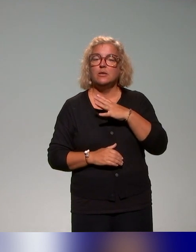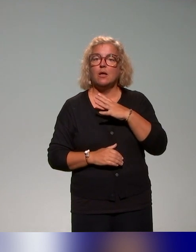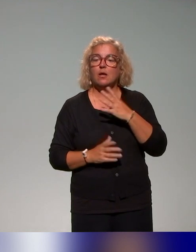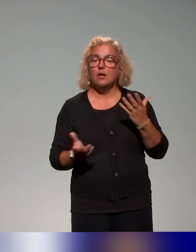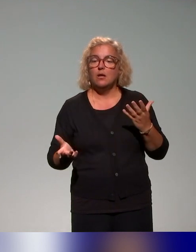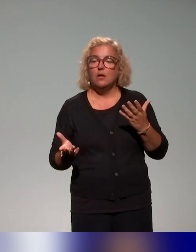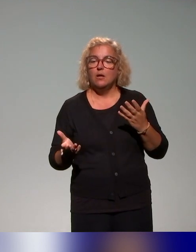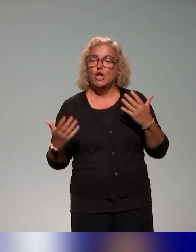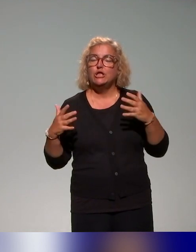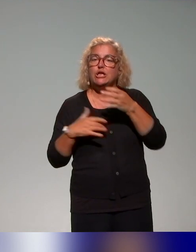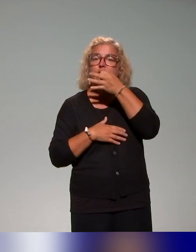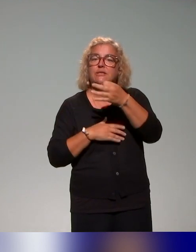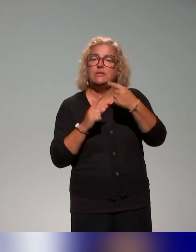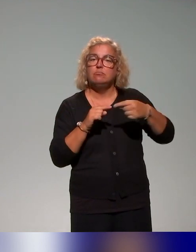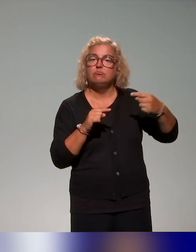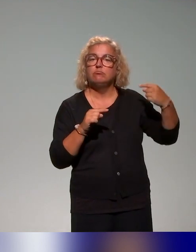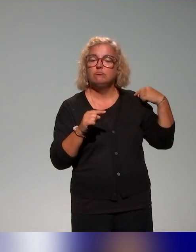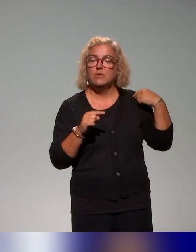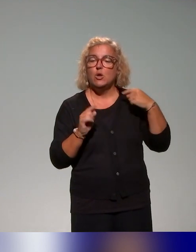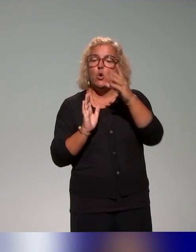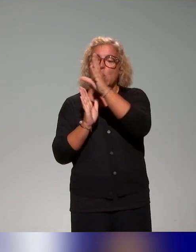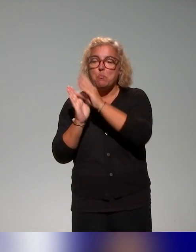dans les présentations précédentes donc le modèle social du handicap,